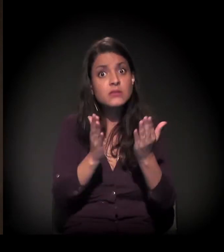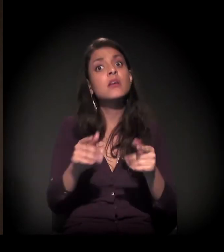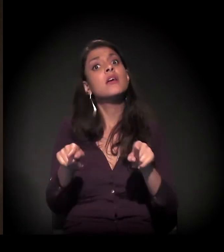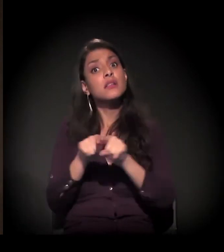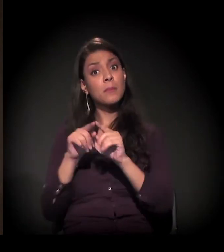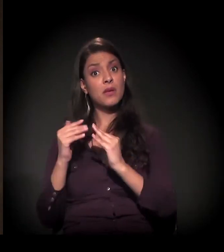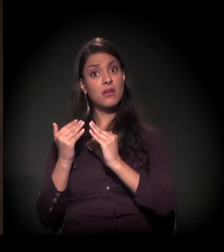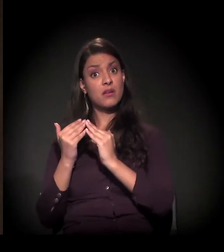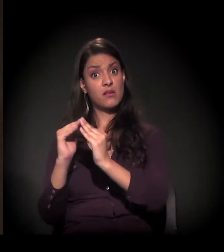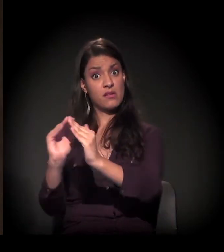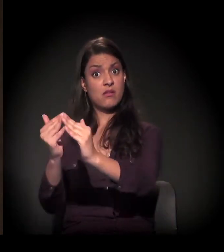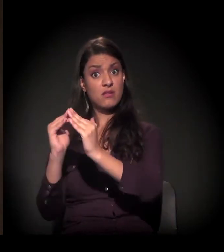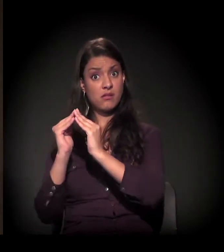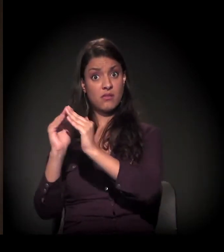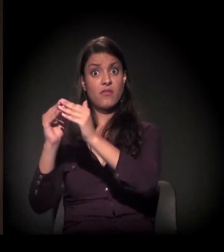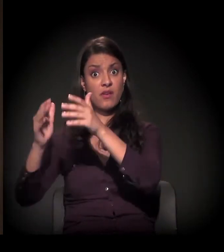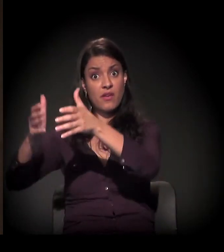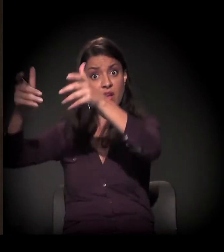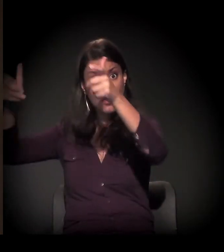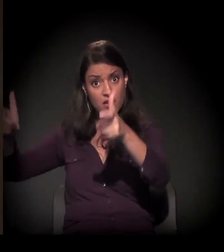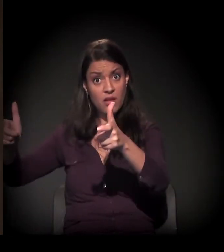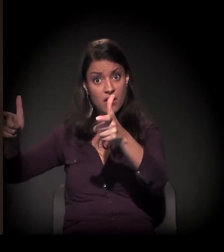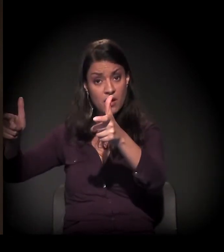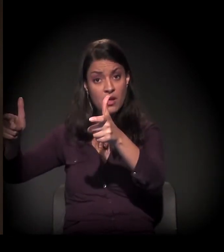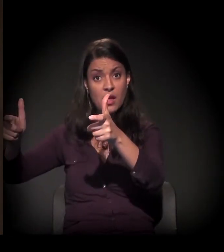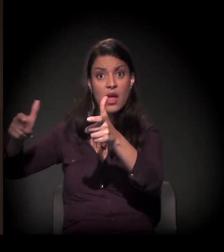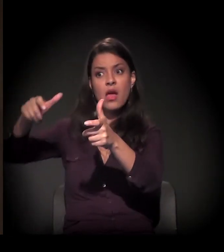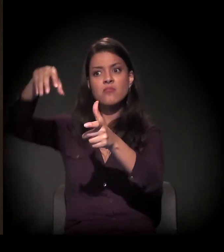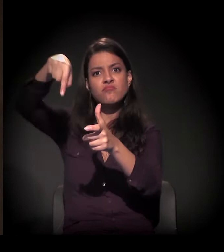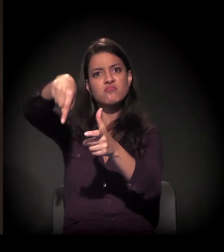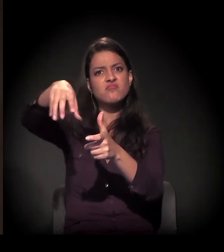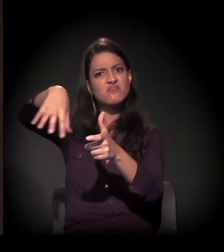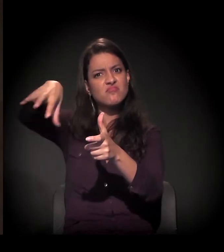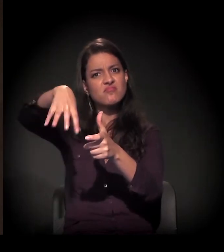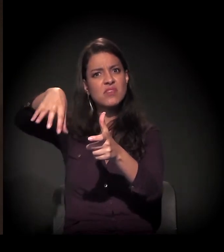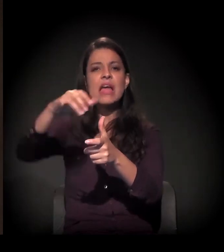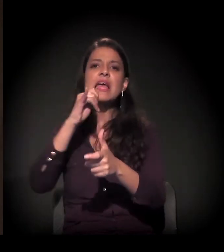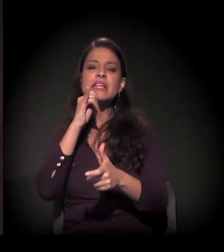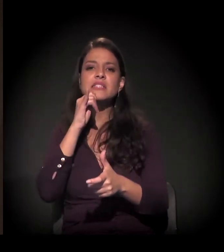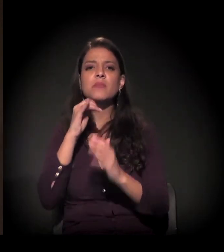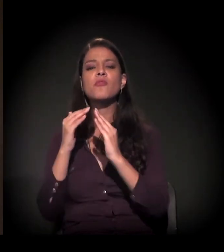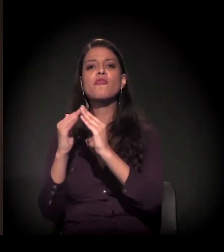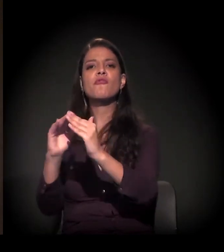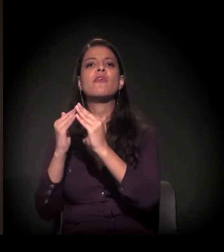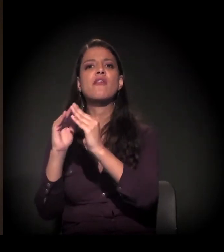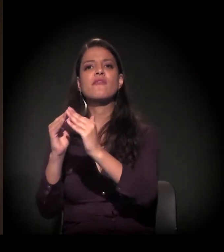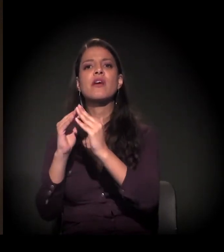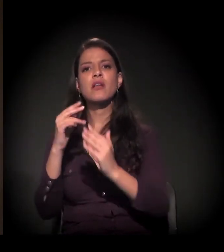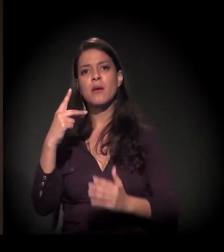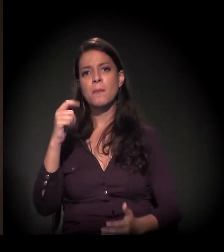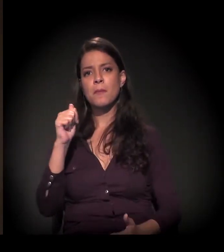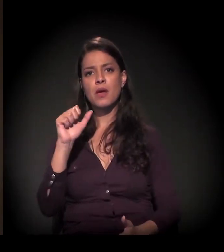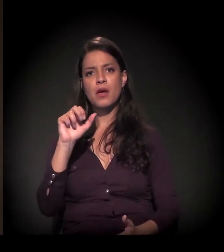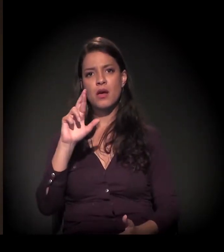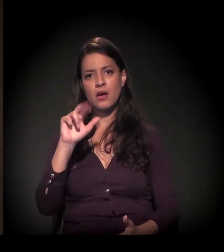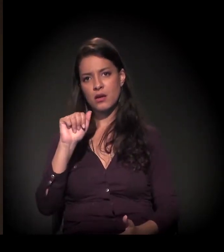e as favelas grandes, inclusive, estão na região intermediária da cidade, como é o caso da favela de Paraisópolis,